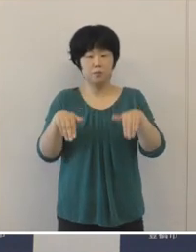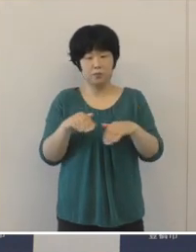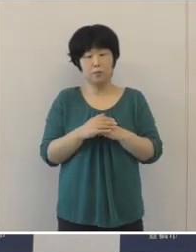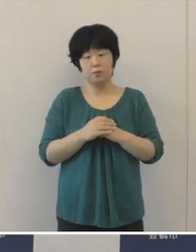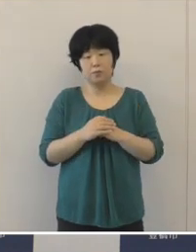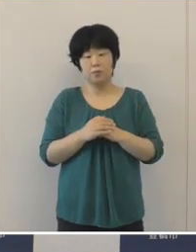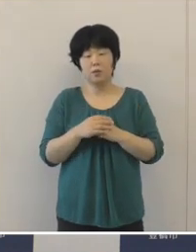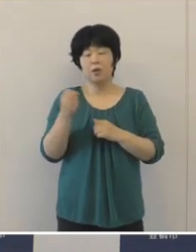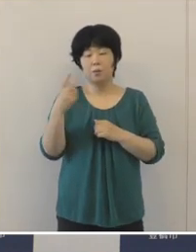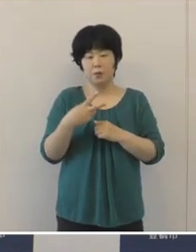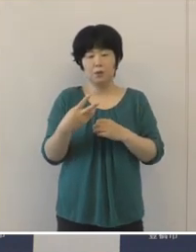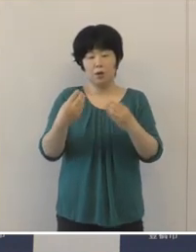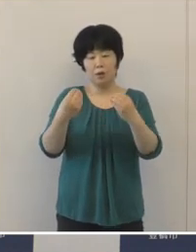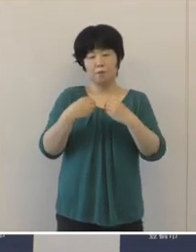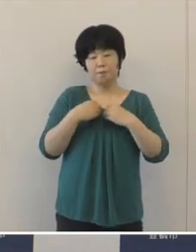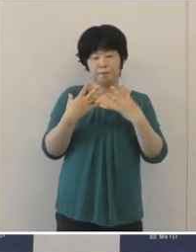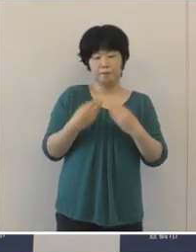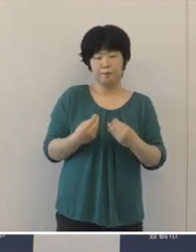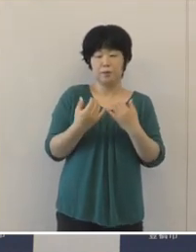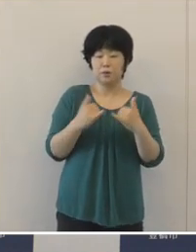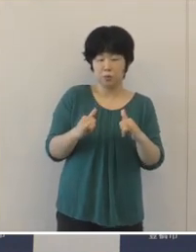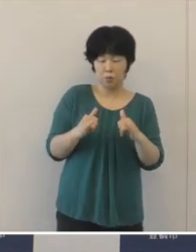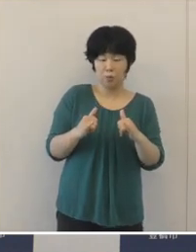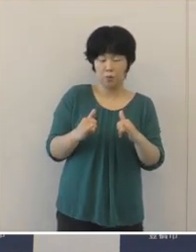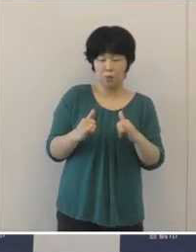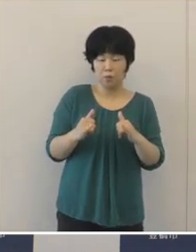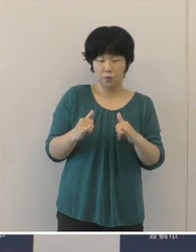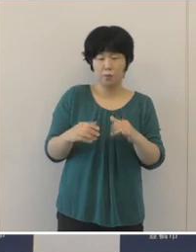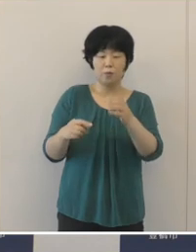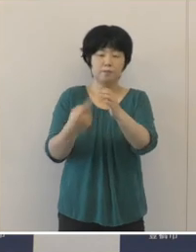感染経路不明者数も増加をしております ことから